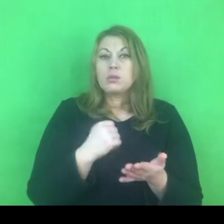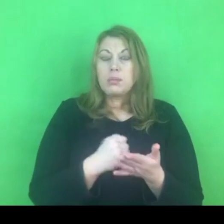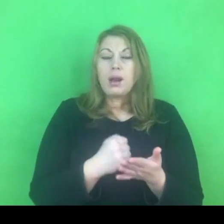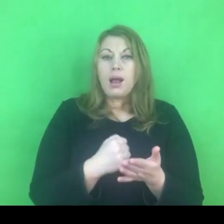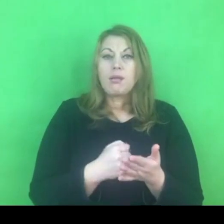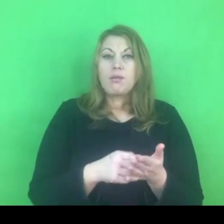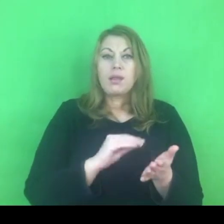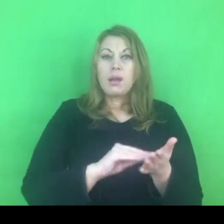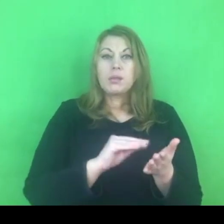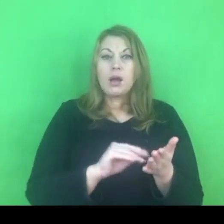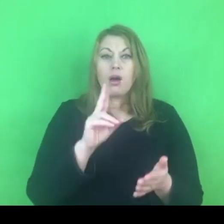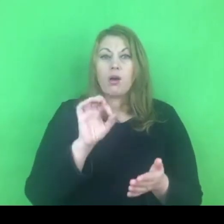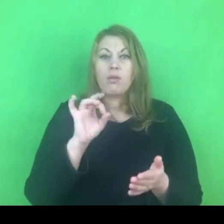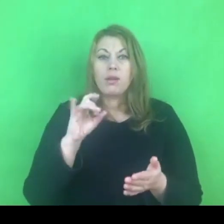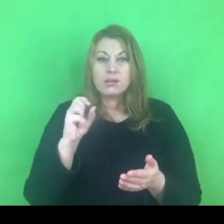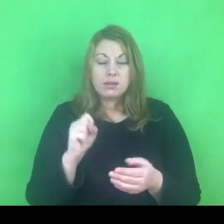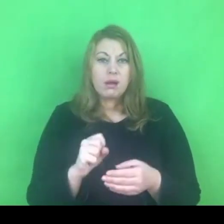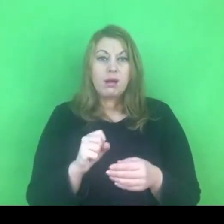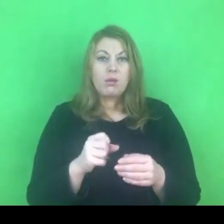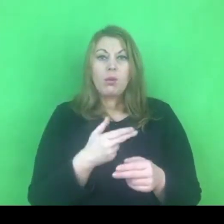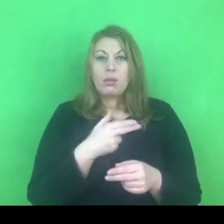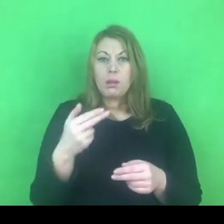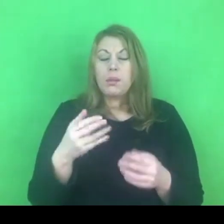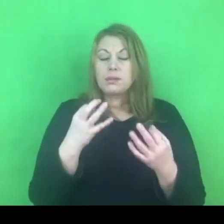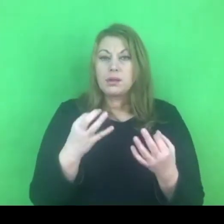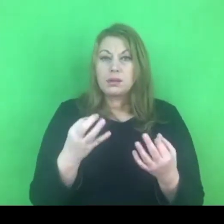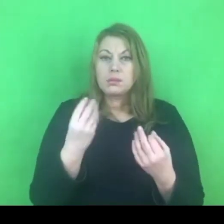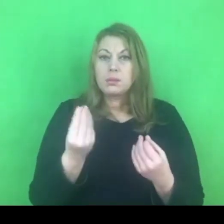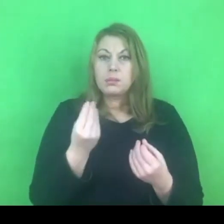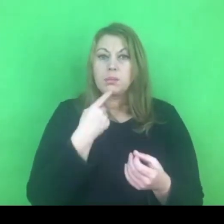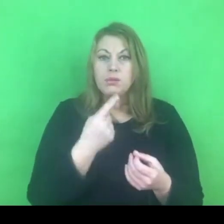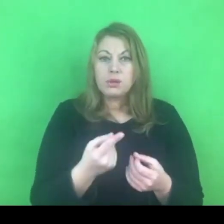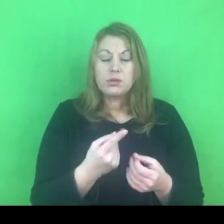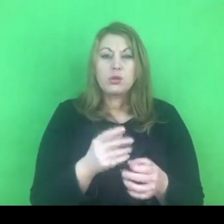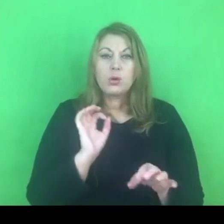bo jest to temat, który w tej chwili jest jeszcze nierozstrzygnięty.